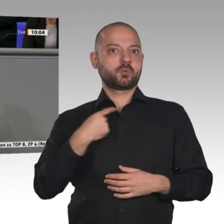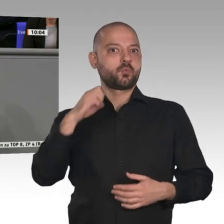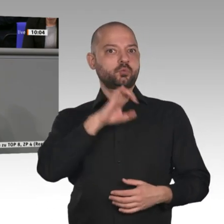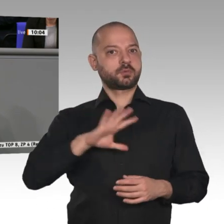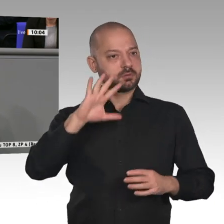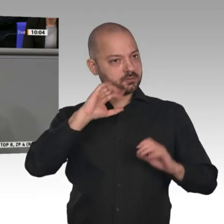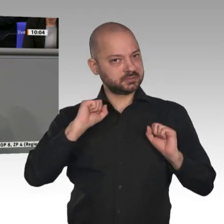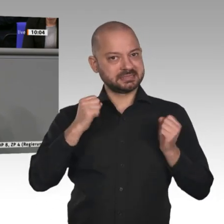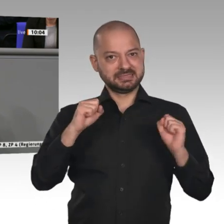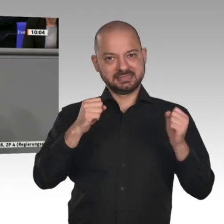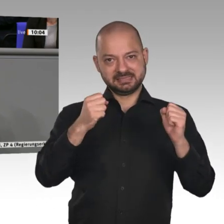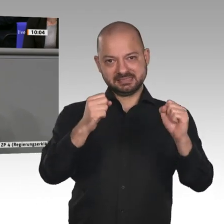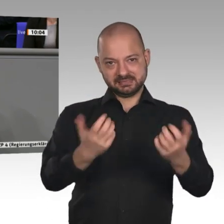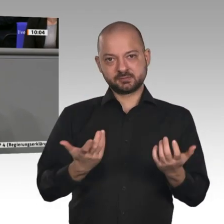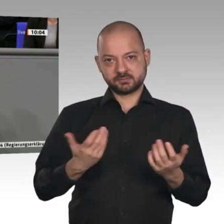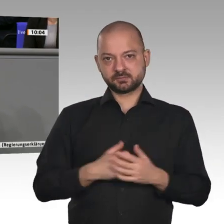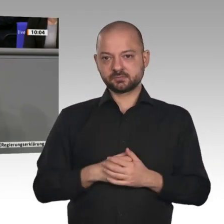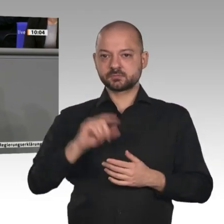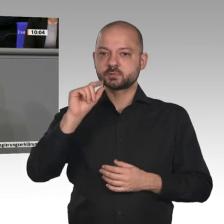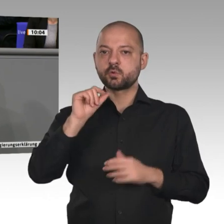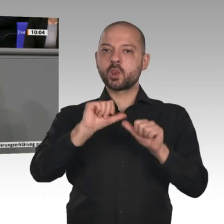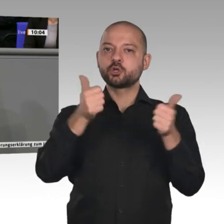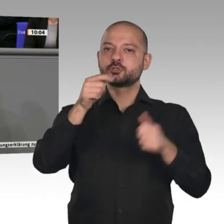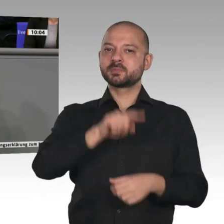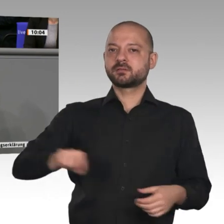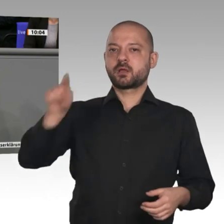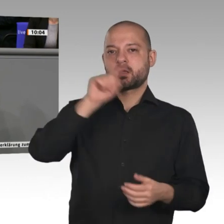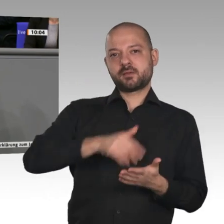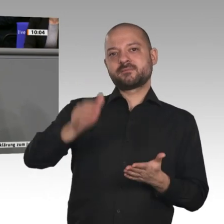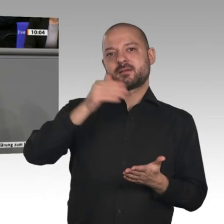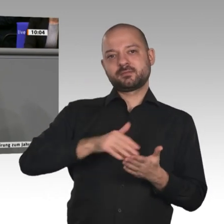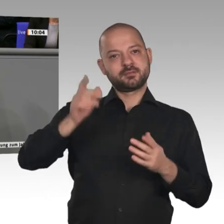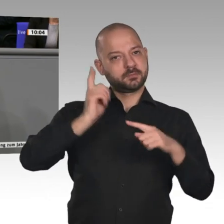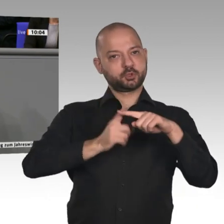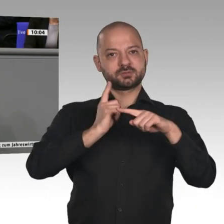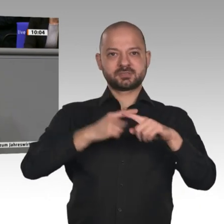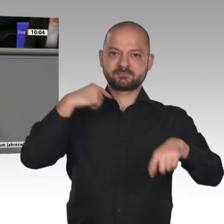und die deutsche Glücksspirale sich weiterdrehen. In diesem Sinne lassen Sie uns in diesem Jahr dafür gemeinsam arbeiten.